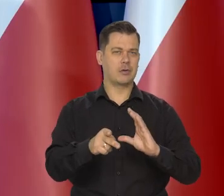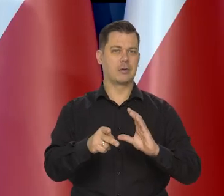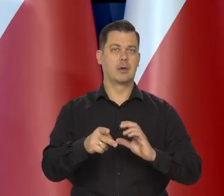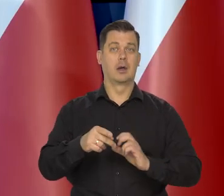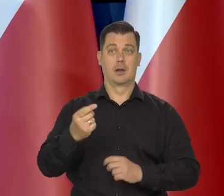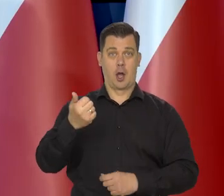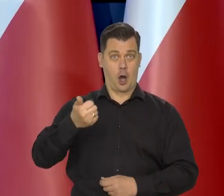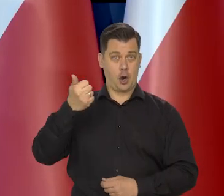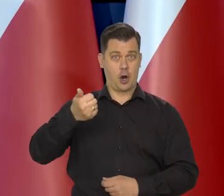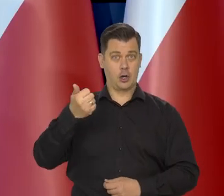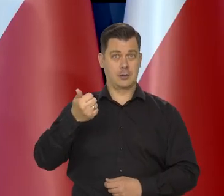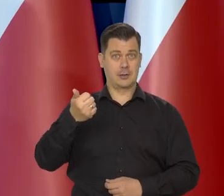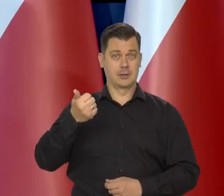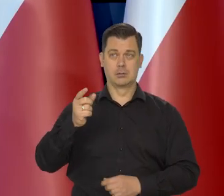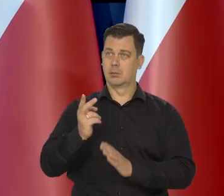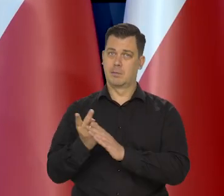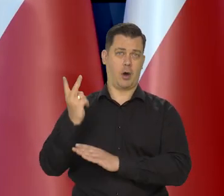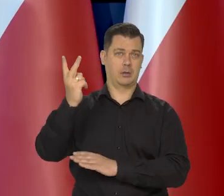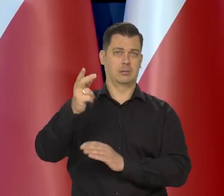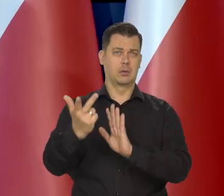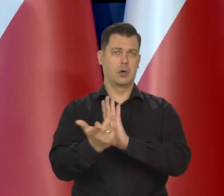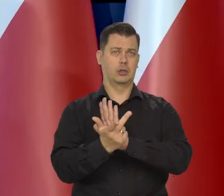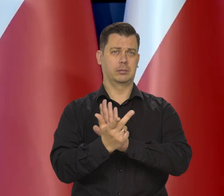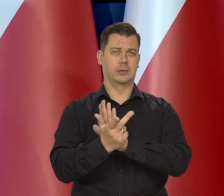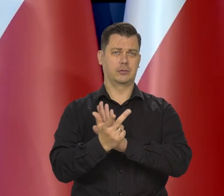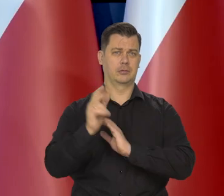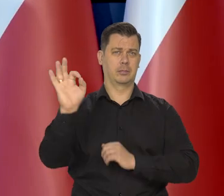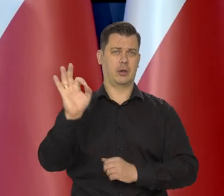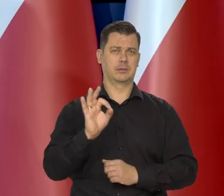Roczna inflacja wciąż przekracza 18%.